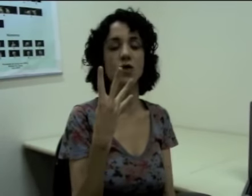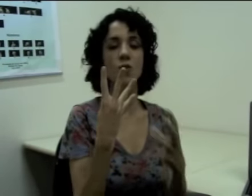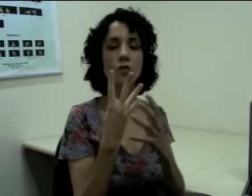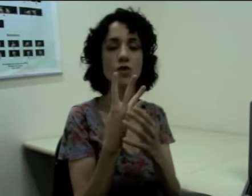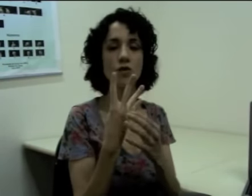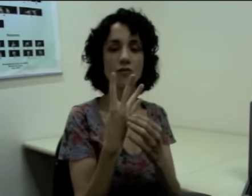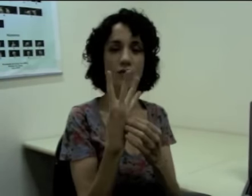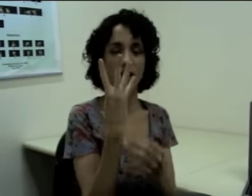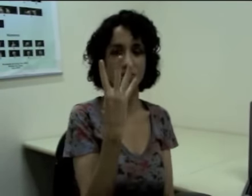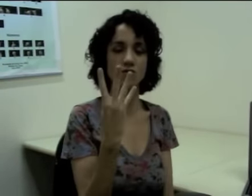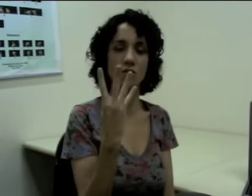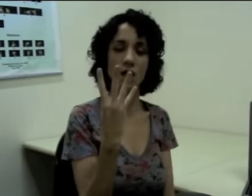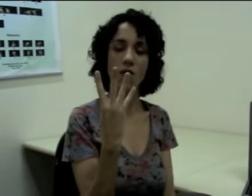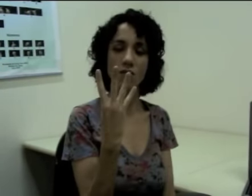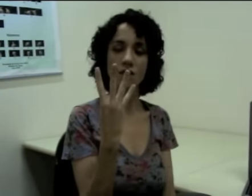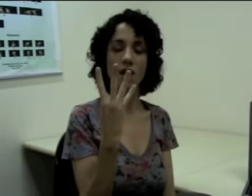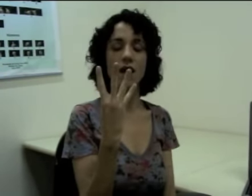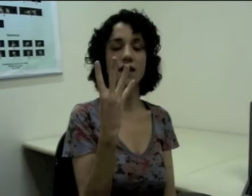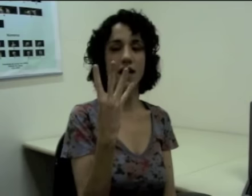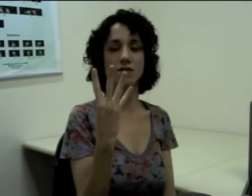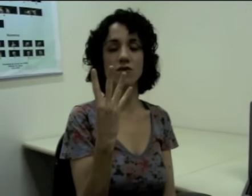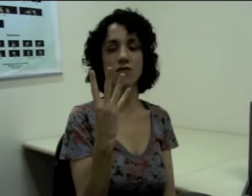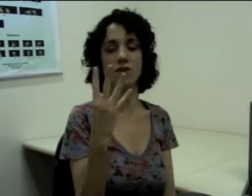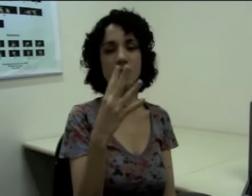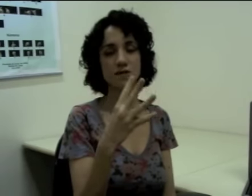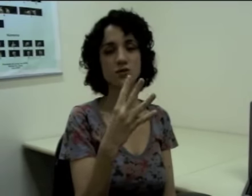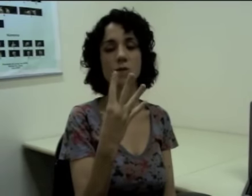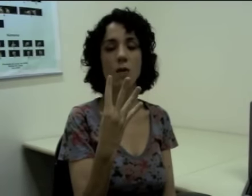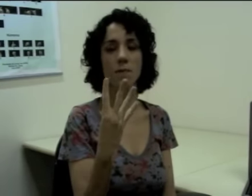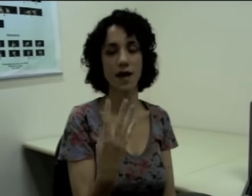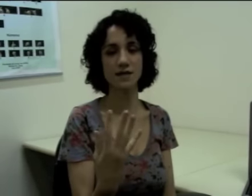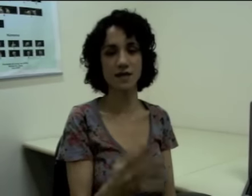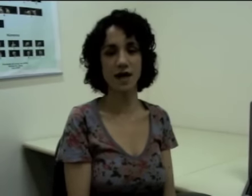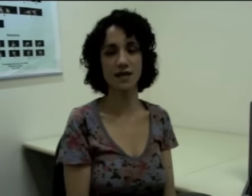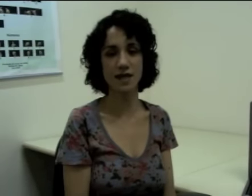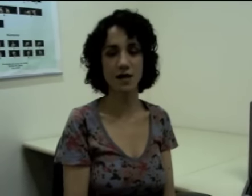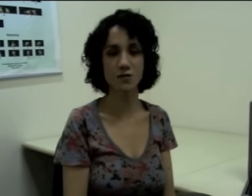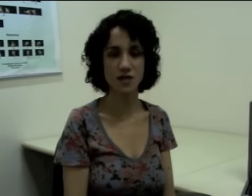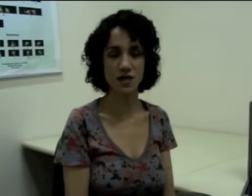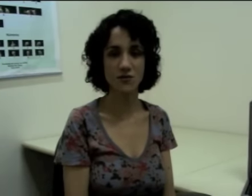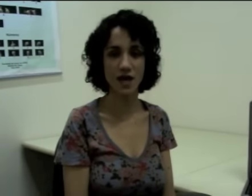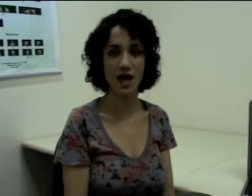Então eu mudo a configuração de mão e essa configuração de mão passa a ter um significado.